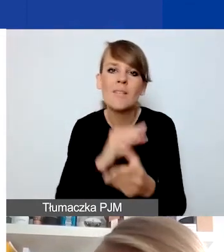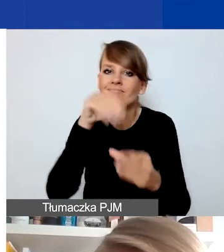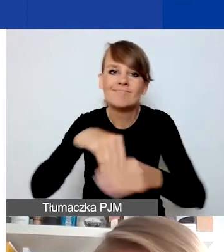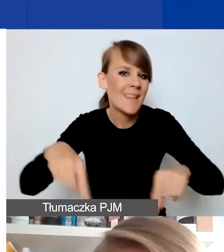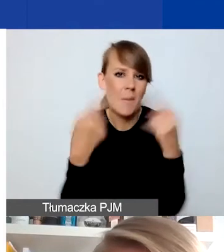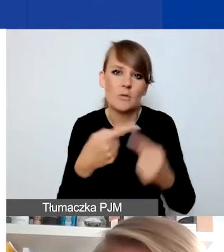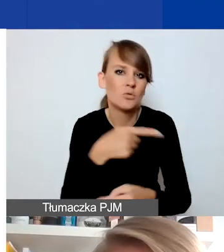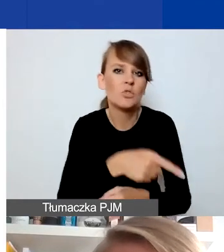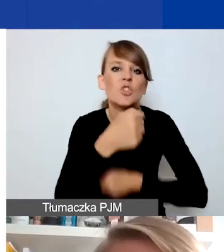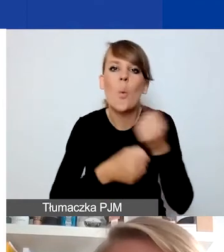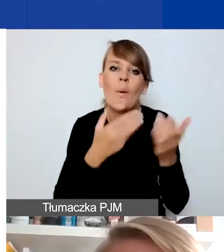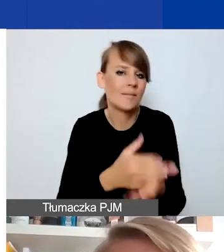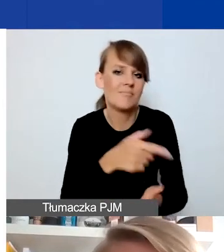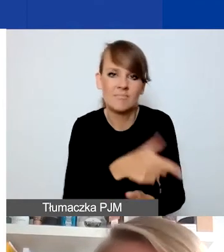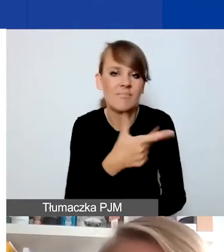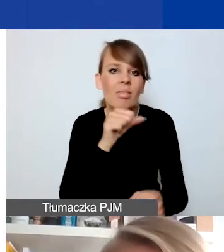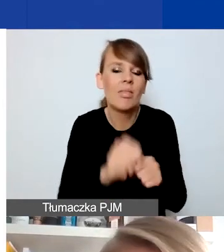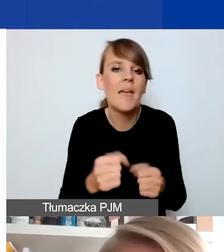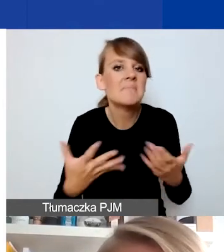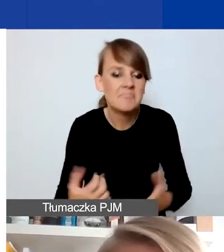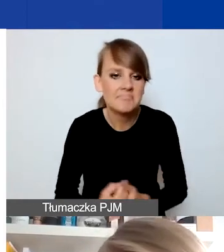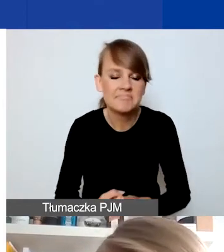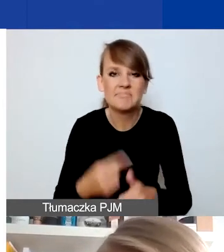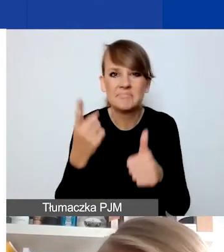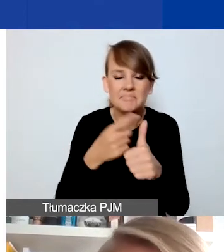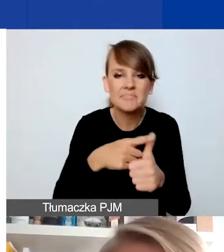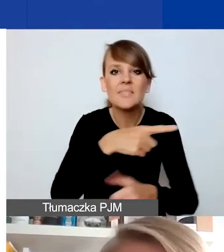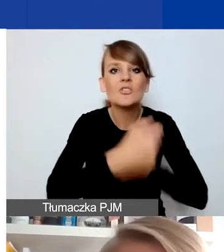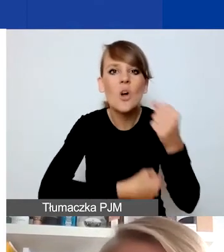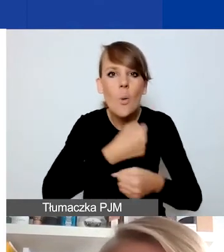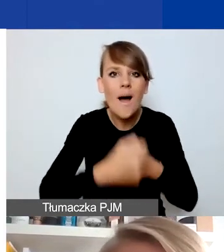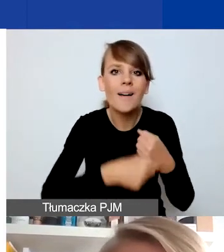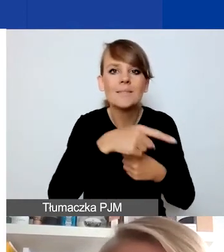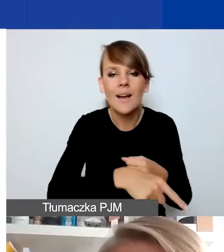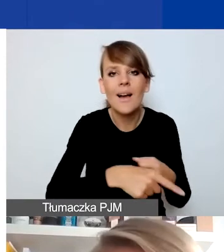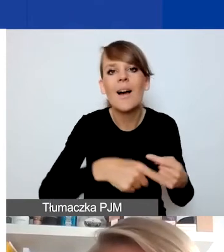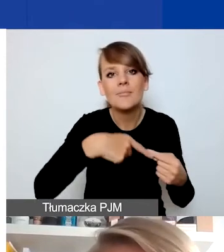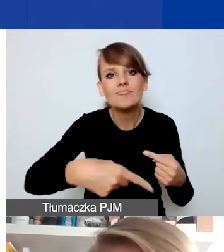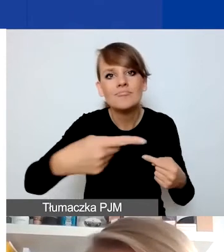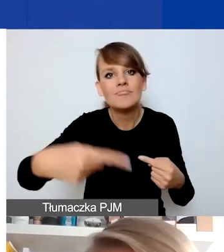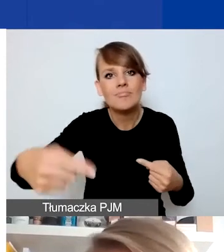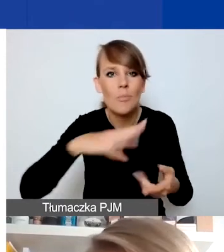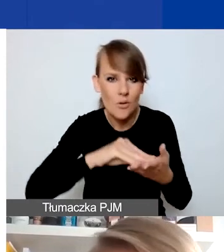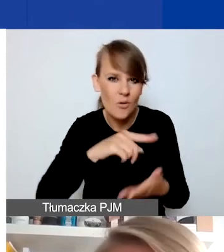Trochę o tym wspominałam. Po pierwsze, działania realizowane cyklicznie i zwłaszcza krótkie wydarzenia,